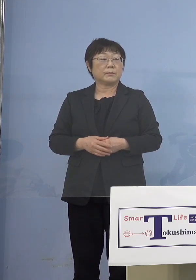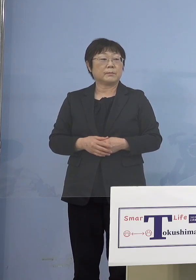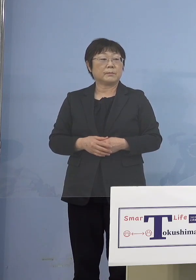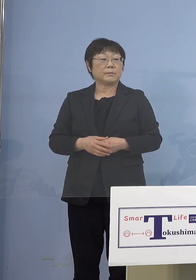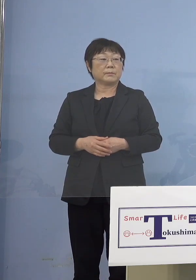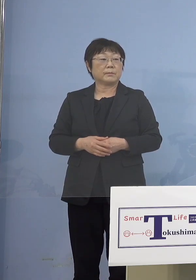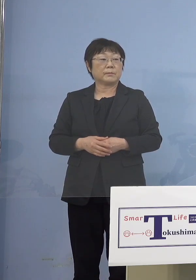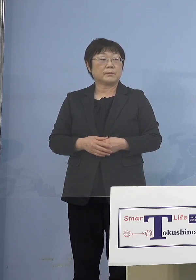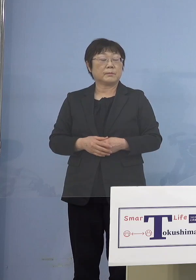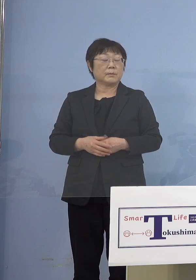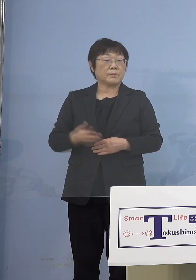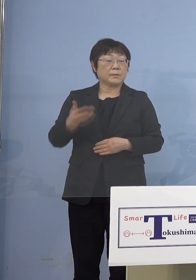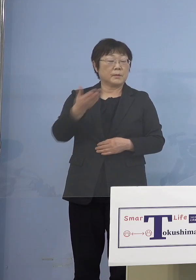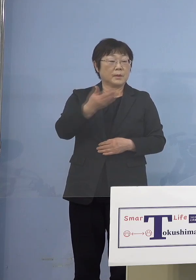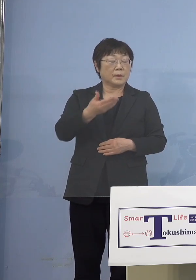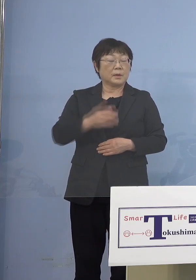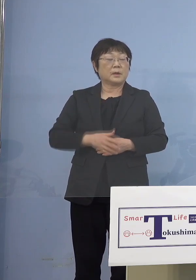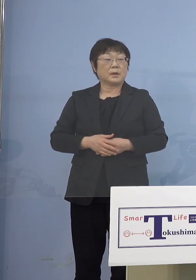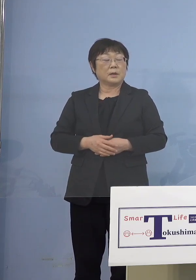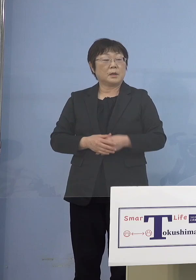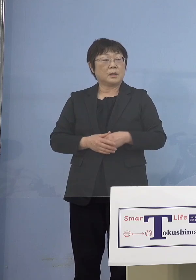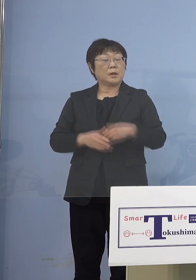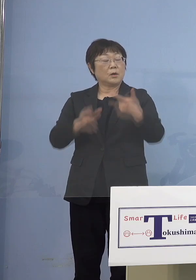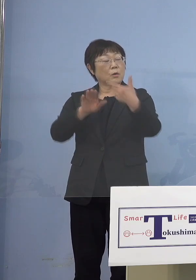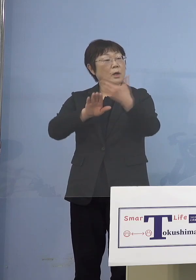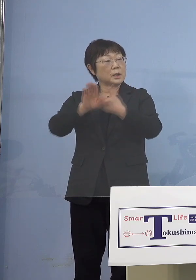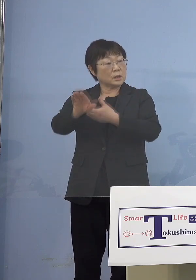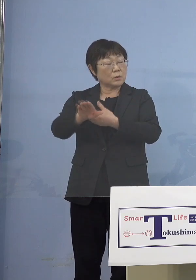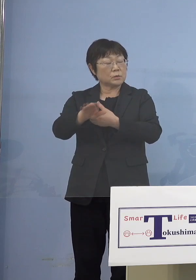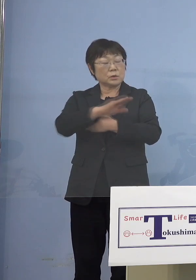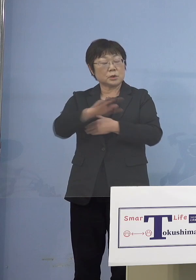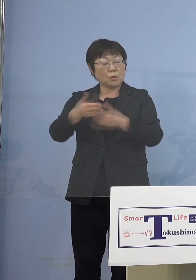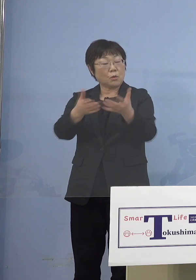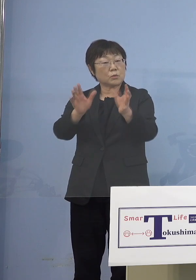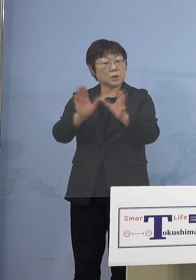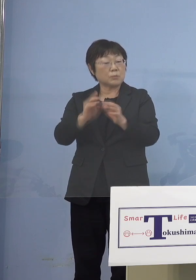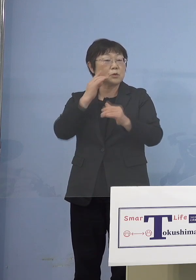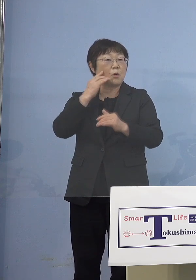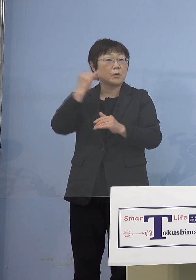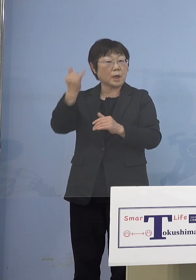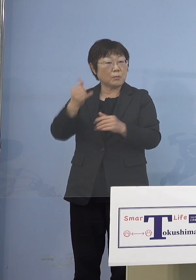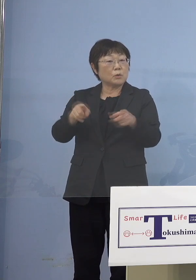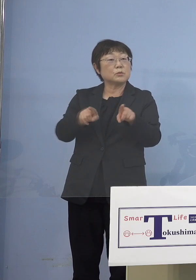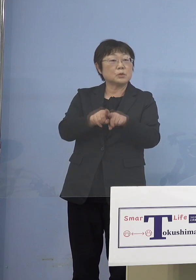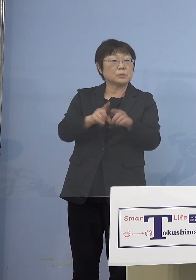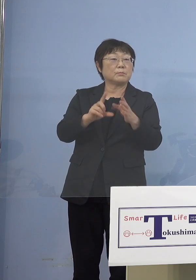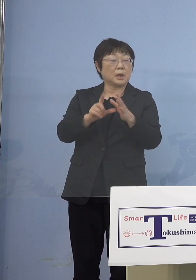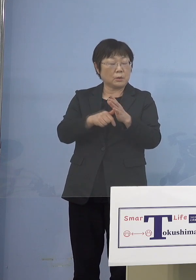（徳島新聞社） そうすると放課後児童クラブに お子さんが通っている親も となってくると小学生の方の保護者も